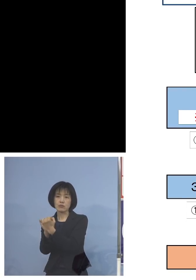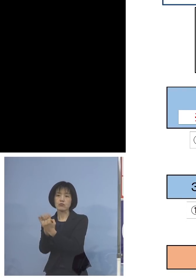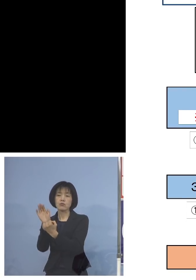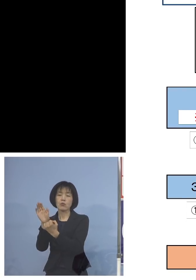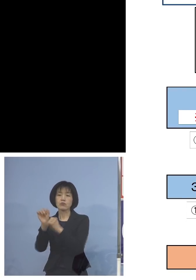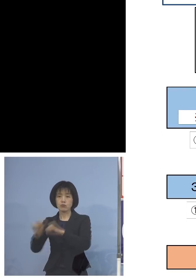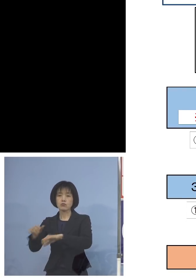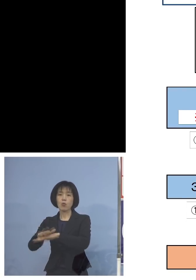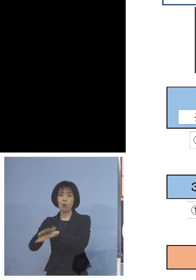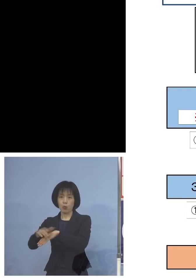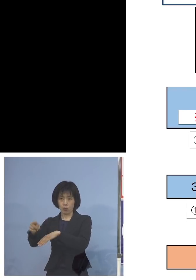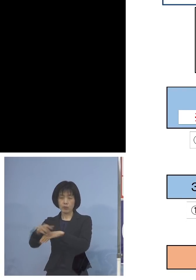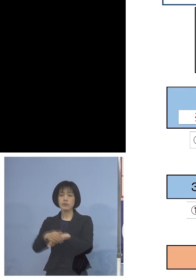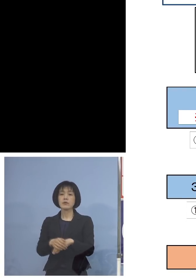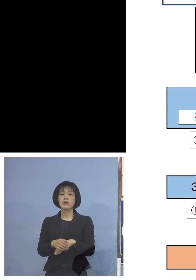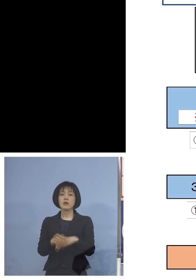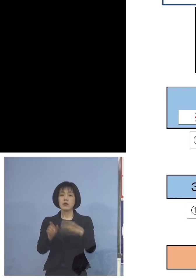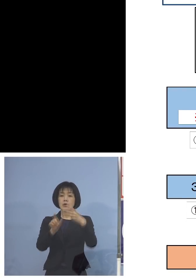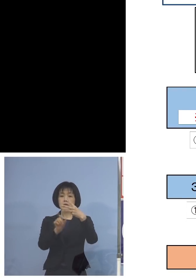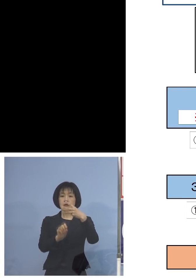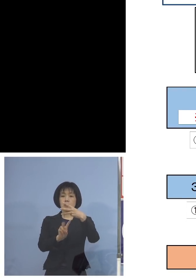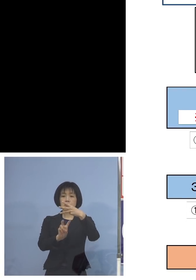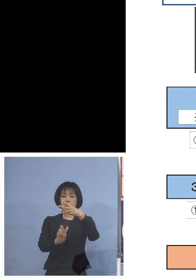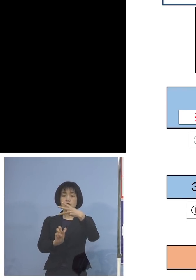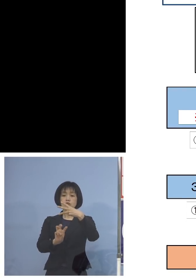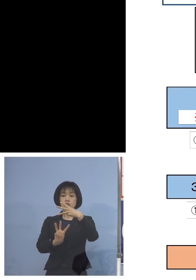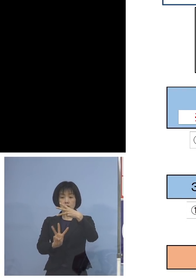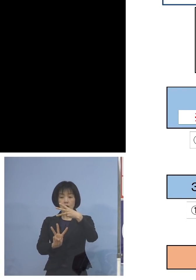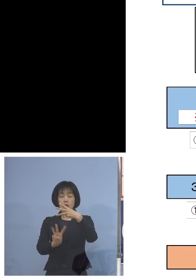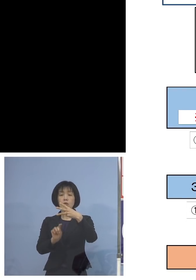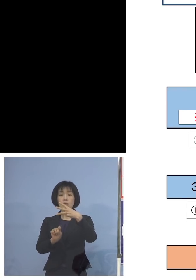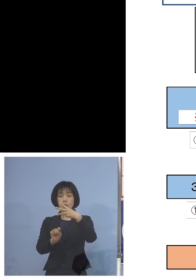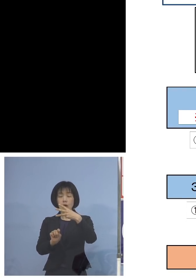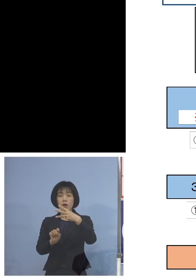また3月23日には さらにこの出来なかった方